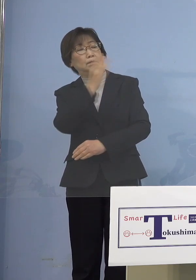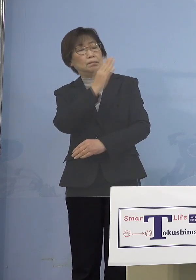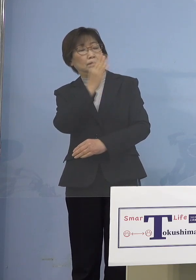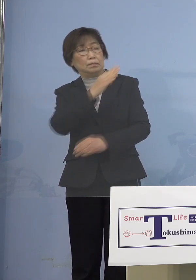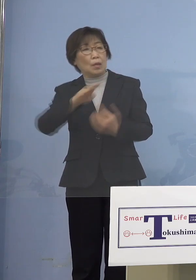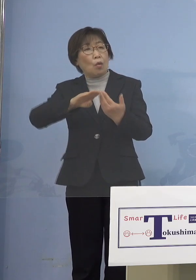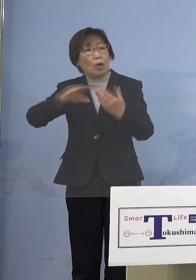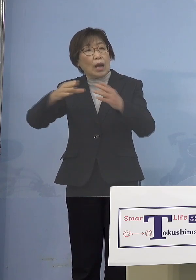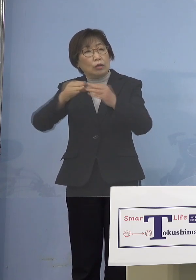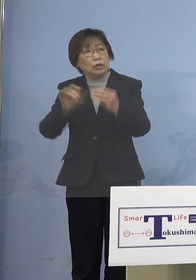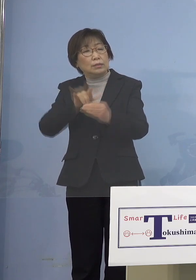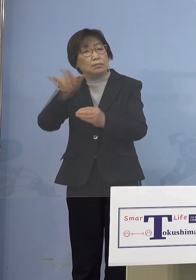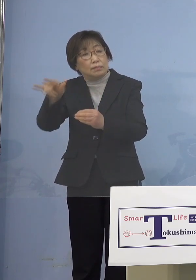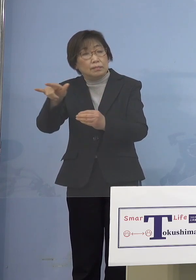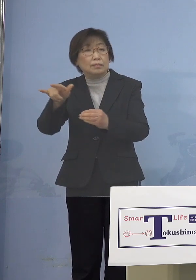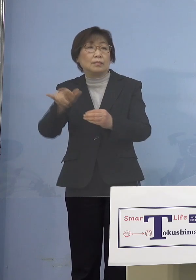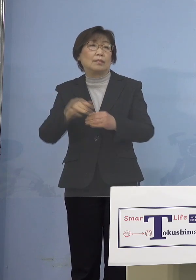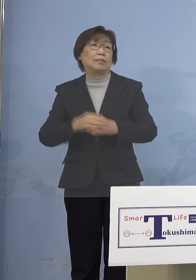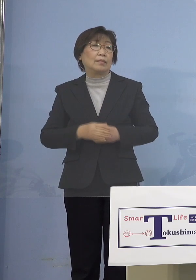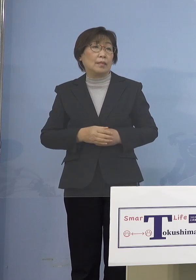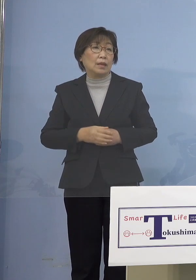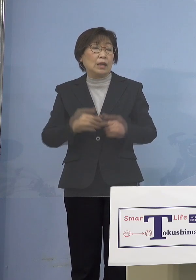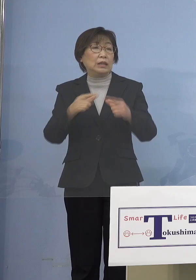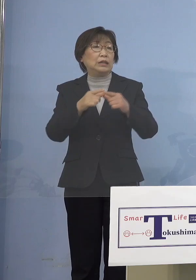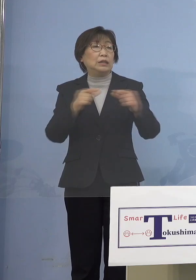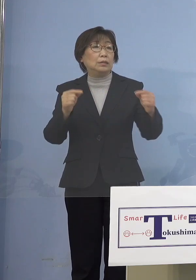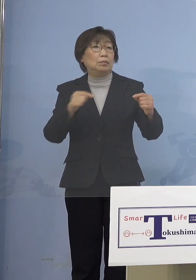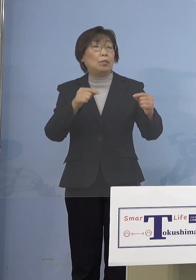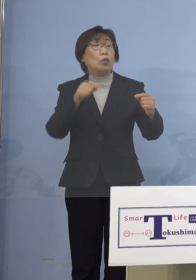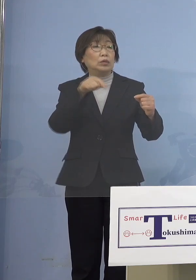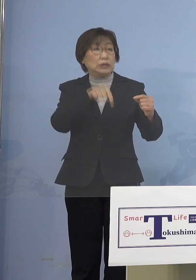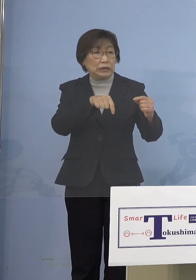技能実習生も日本に来れないんだったら じゃあ韓国に行こうかと